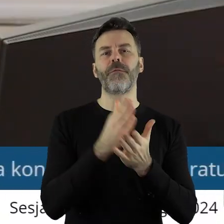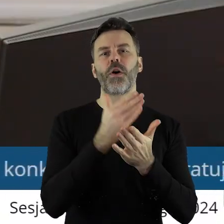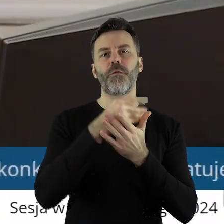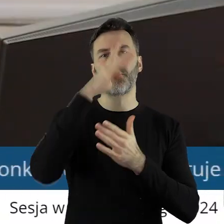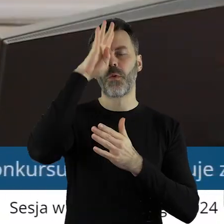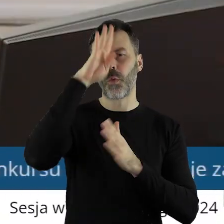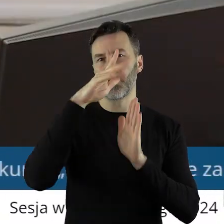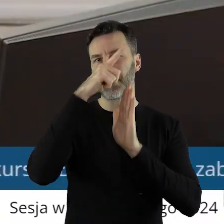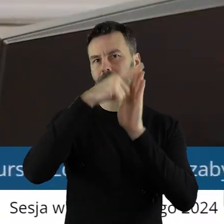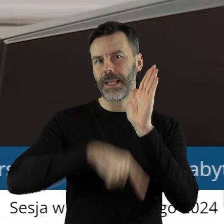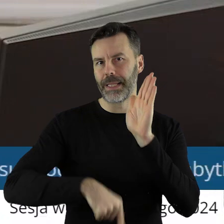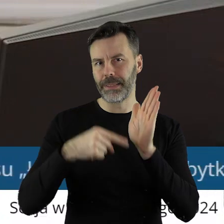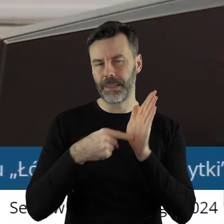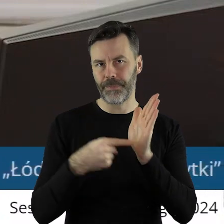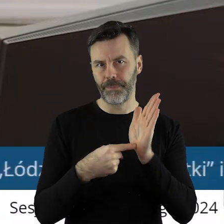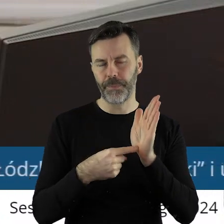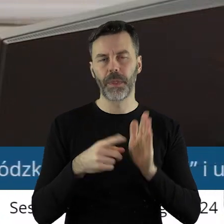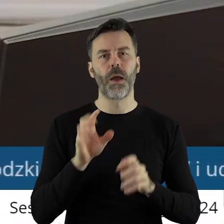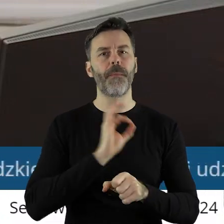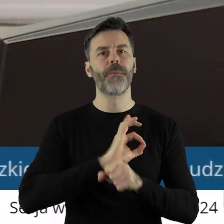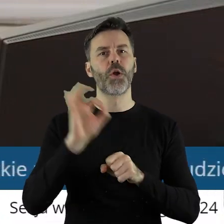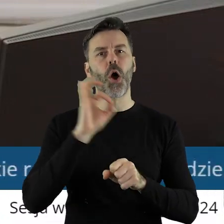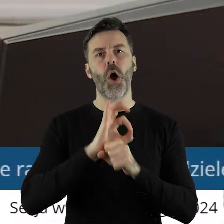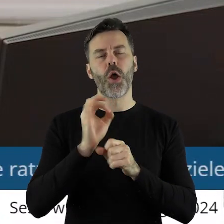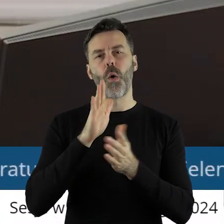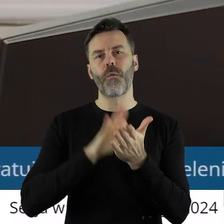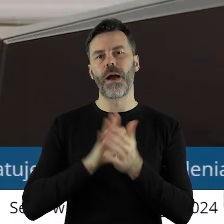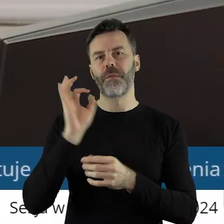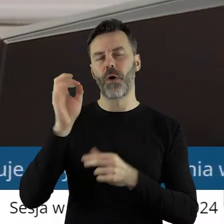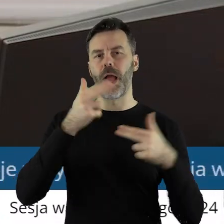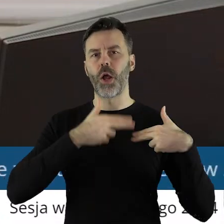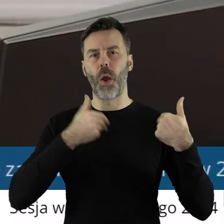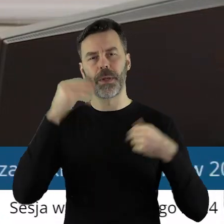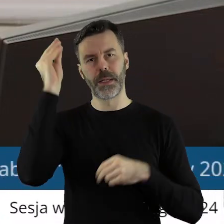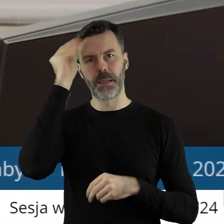województwa łódzkiego. Projekt uchwały został pozytywnie zaopiniowany przez Komisję Nauki,